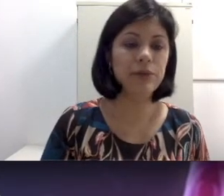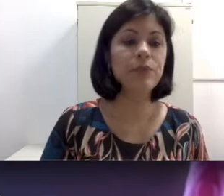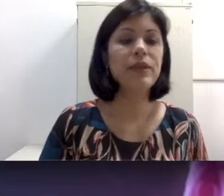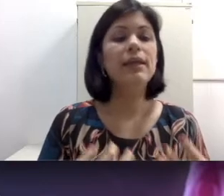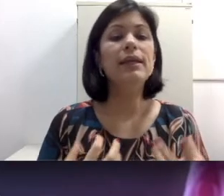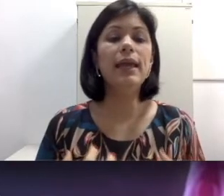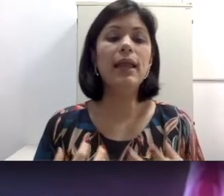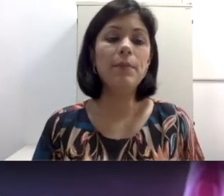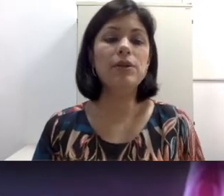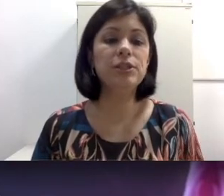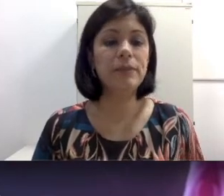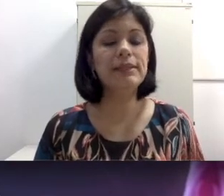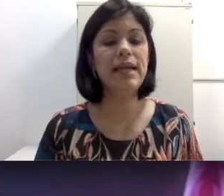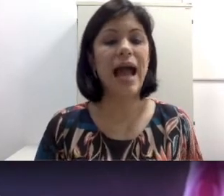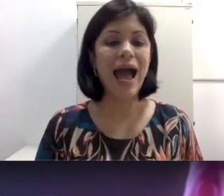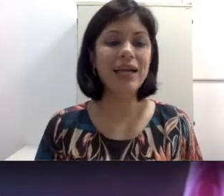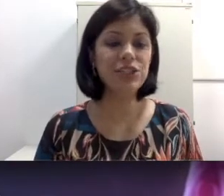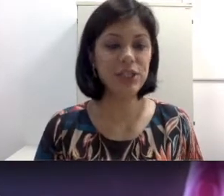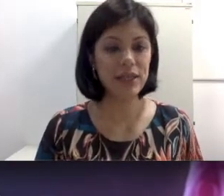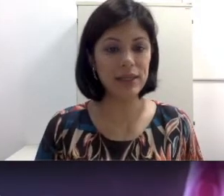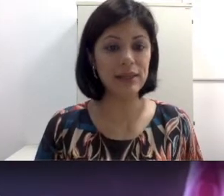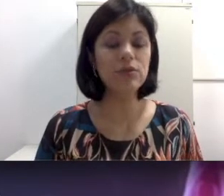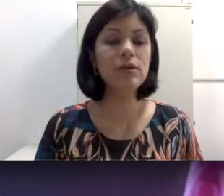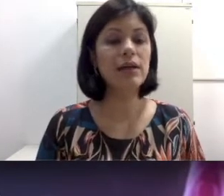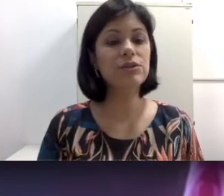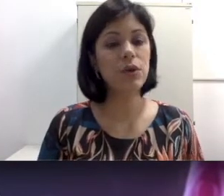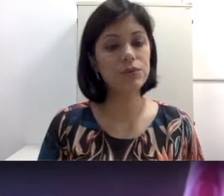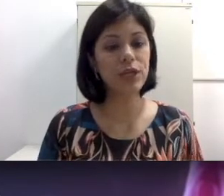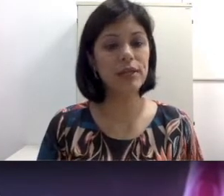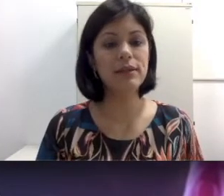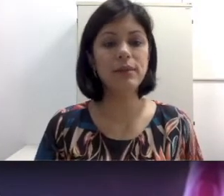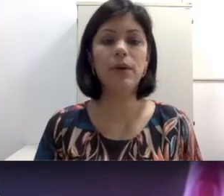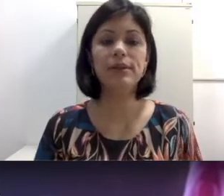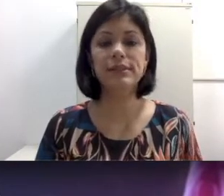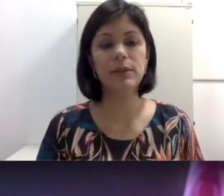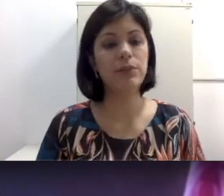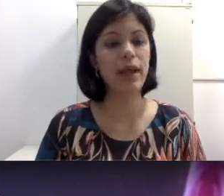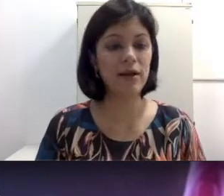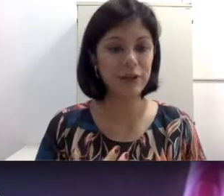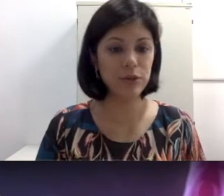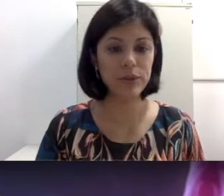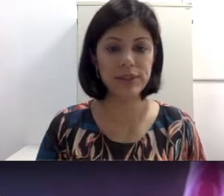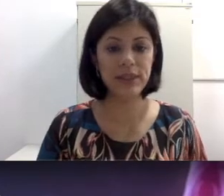ou ela pode também ser adquirida. No caso congênita, pode ser fatores teratogênicos,